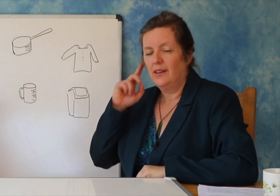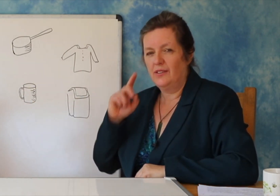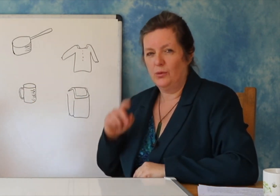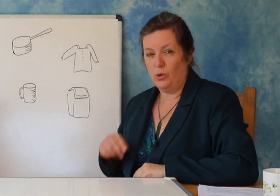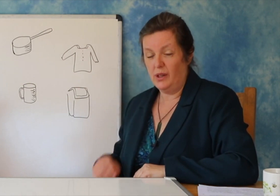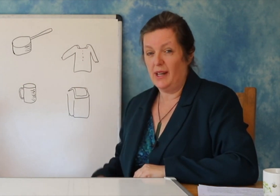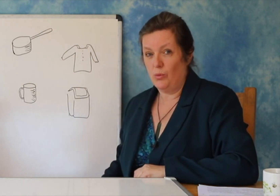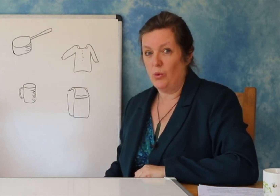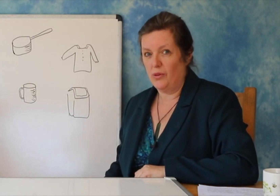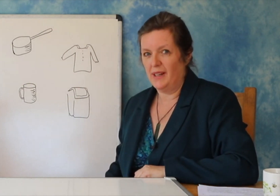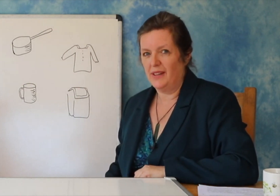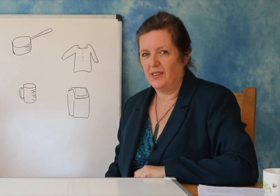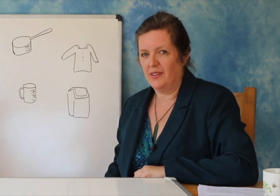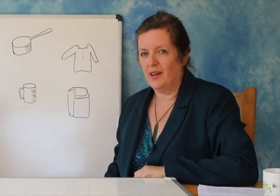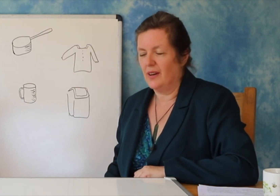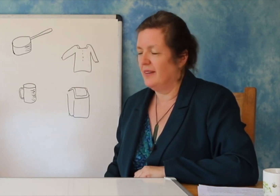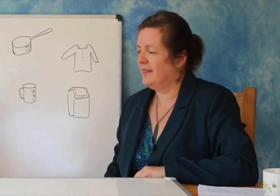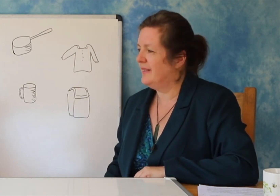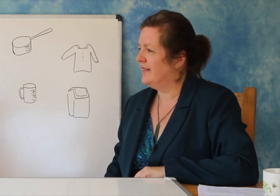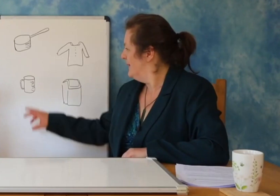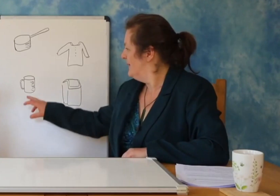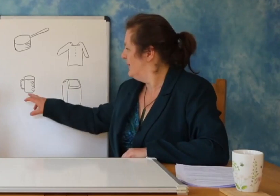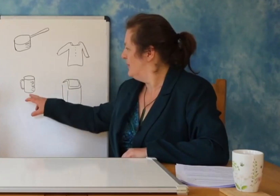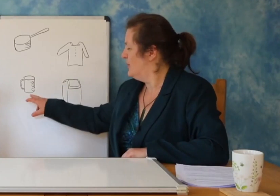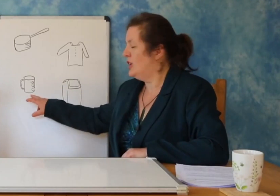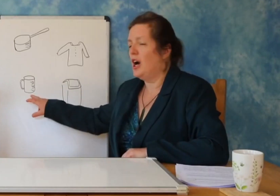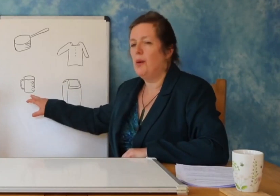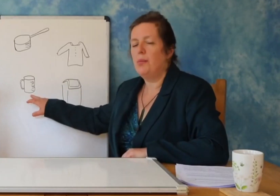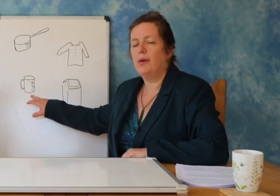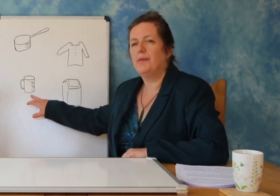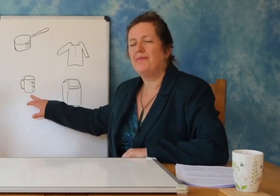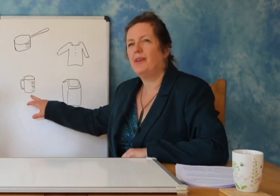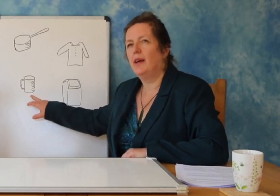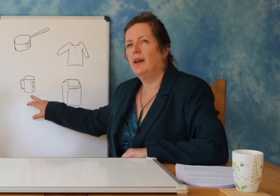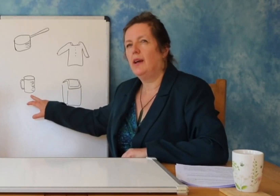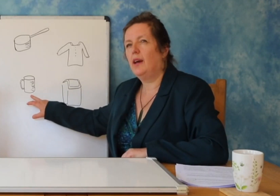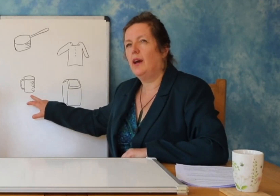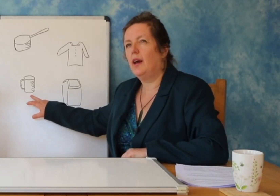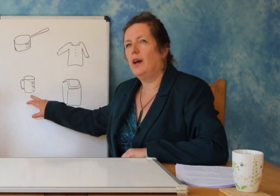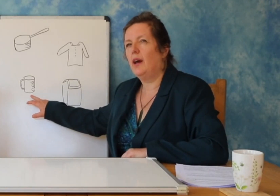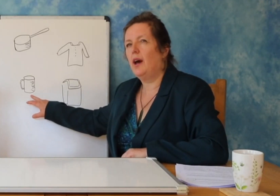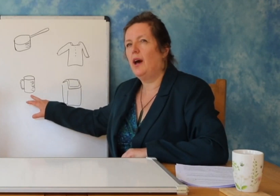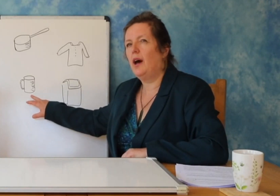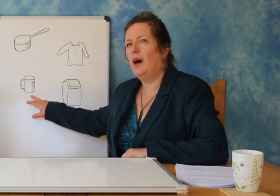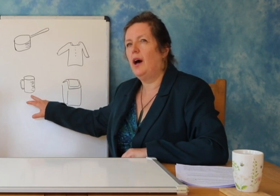e fotografive për të gjetur se çfarë thonë tingujt.